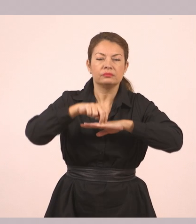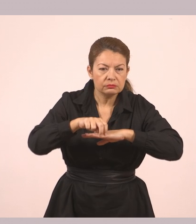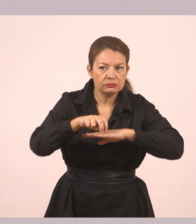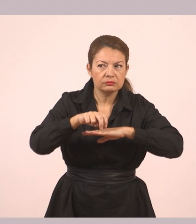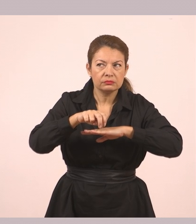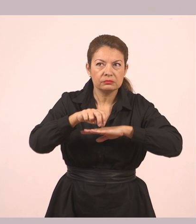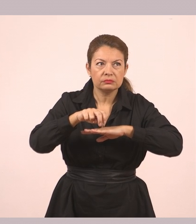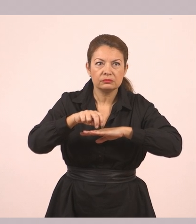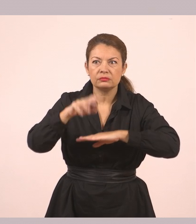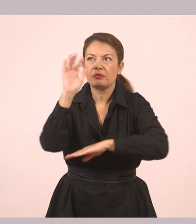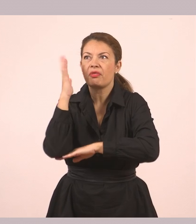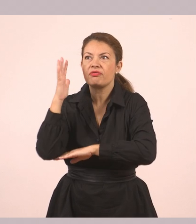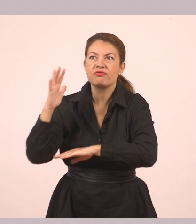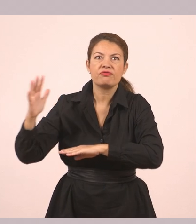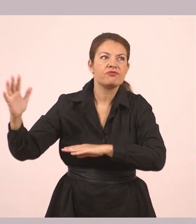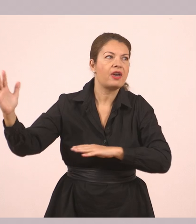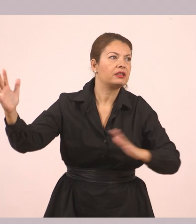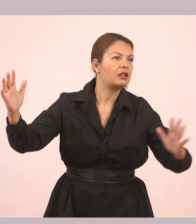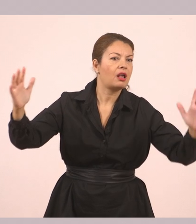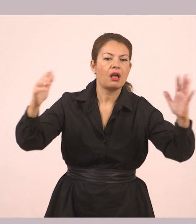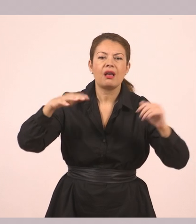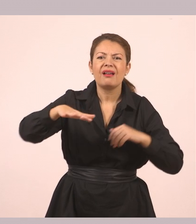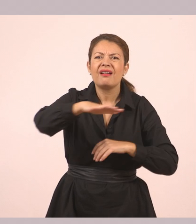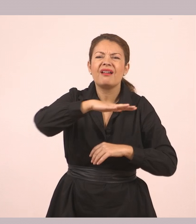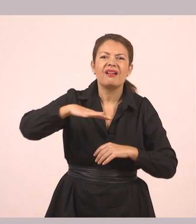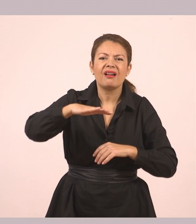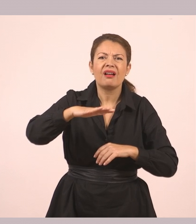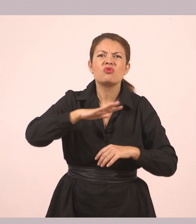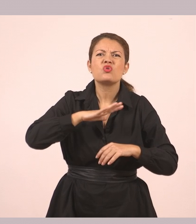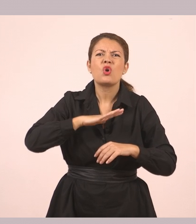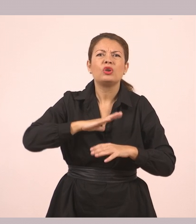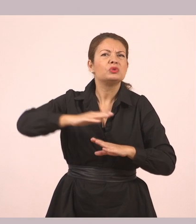Ο τόπος που ήταν άλλοτε πλημμυρισμένος από ζωή είχε τώρα σωπάσει.